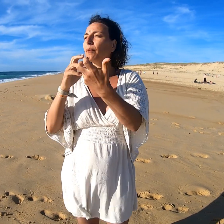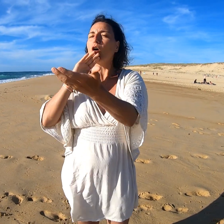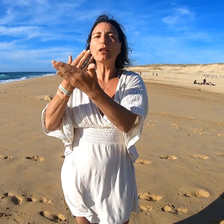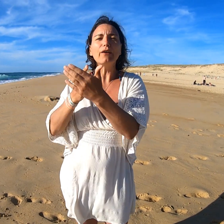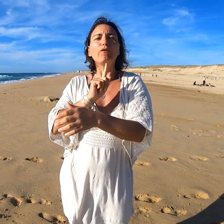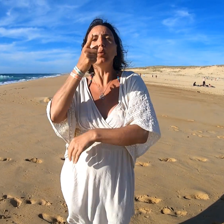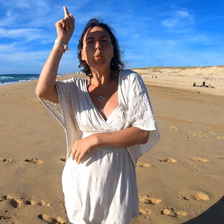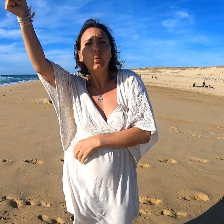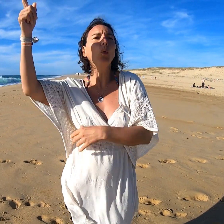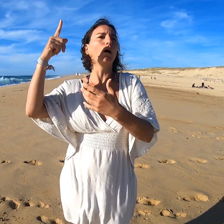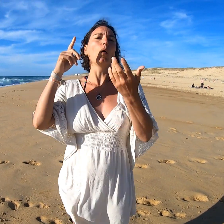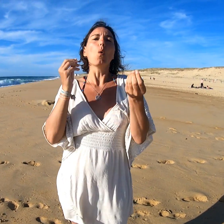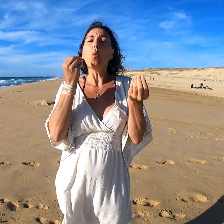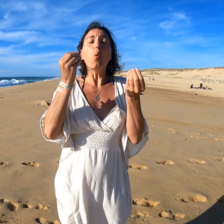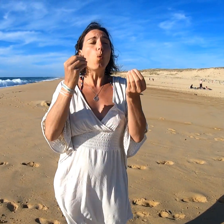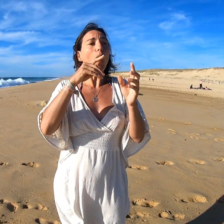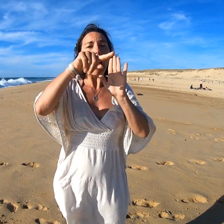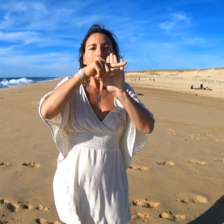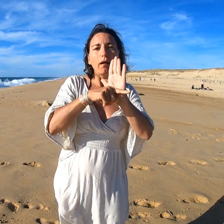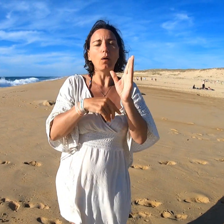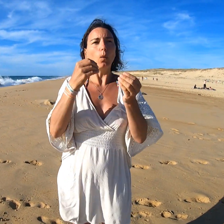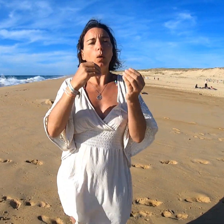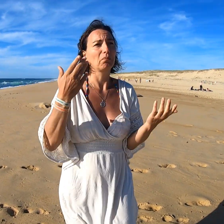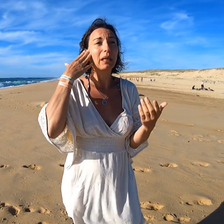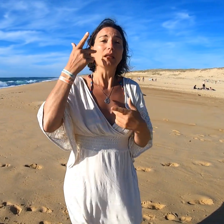Par exemple pour le rendez-vous du jour ou des règles.